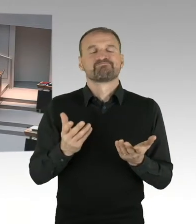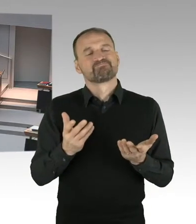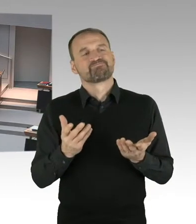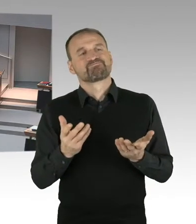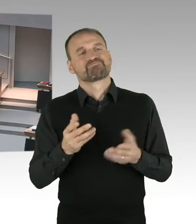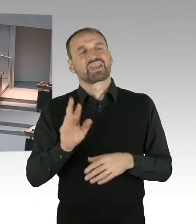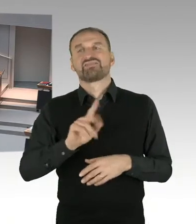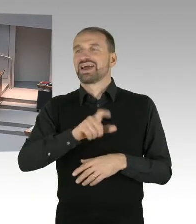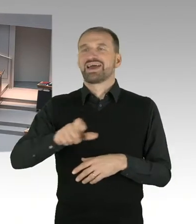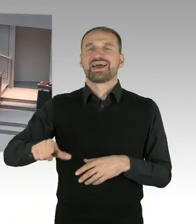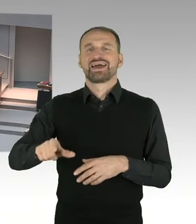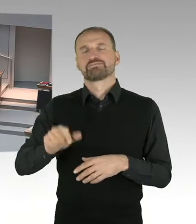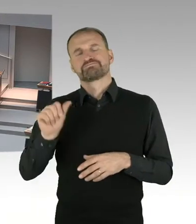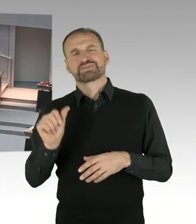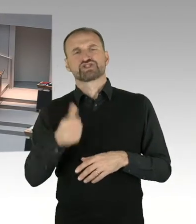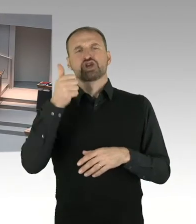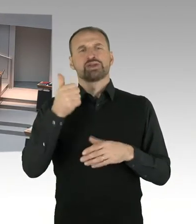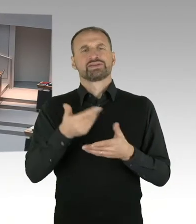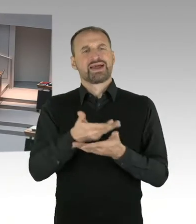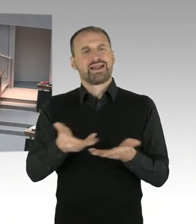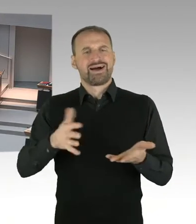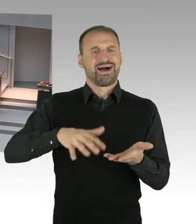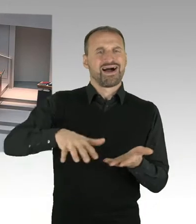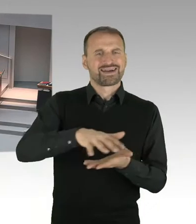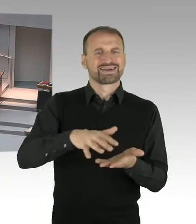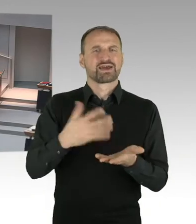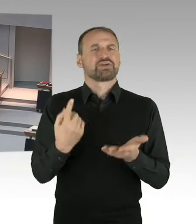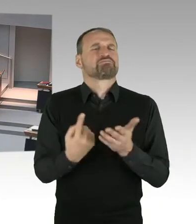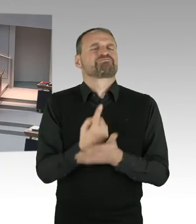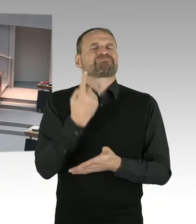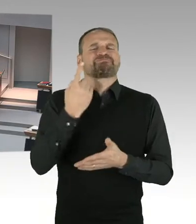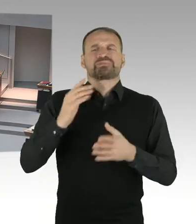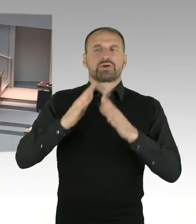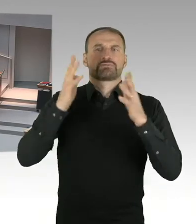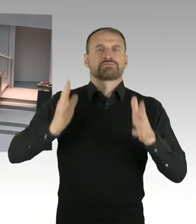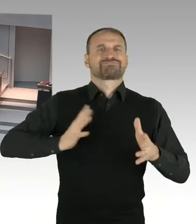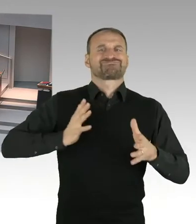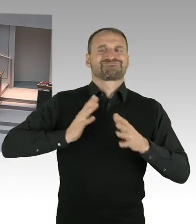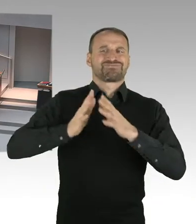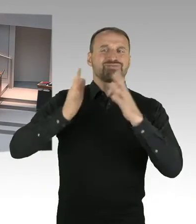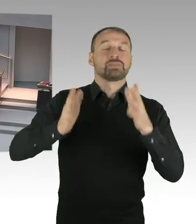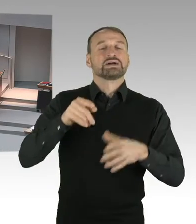dass die eben ein bisschen mehr zahlen. So und etwas Genaueres wird man dann dazu sagen können, wenn das alles vorliegt.